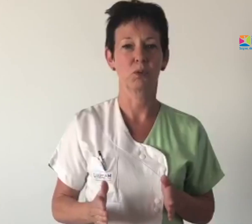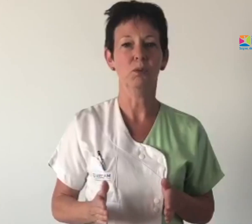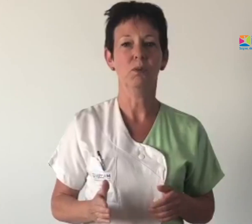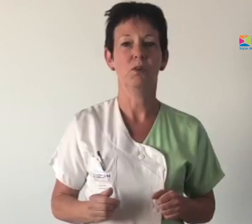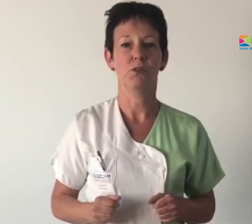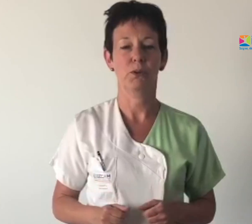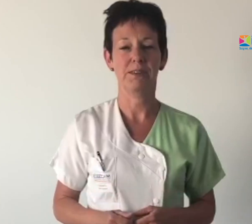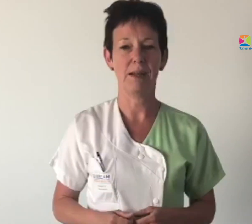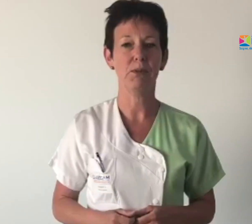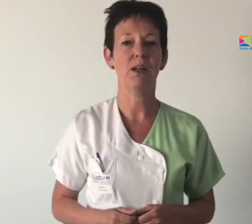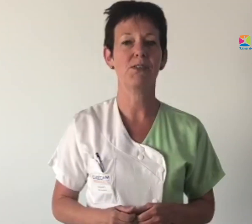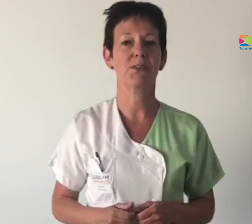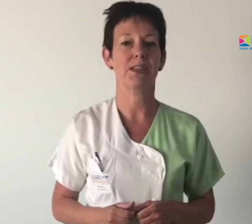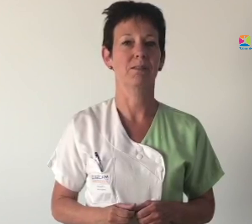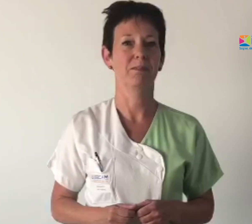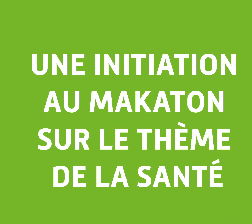sur le thème de la santé.